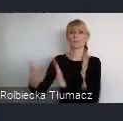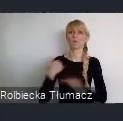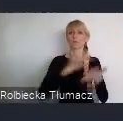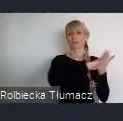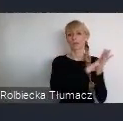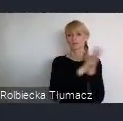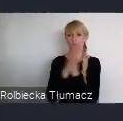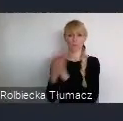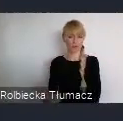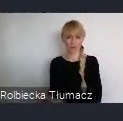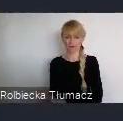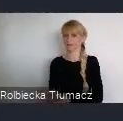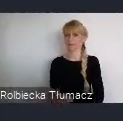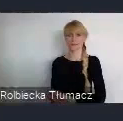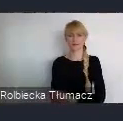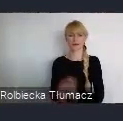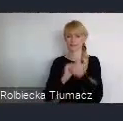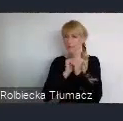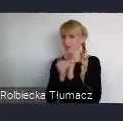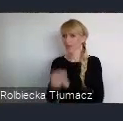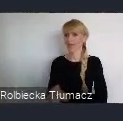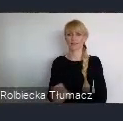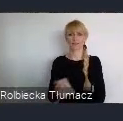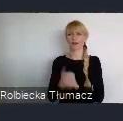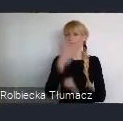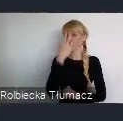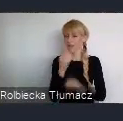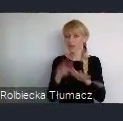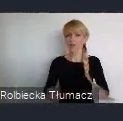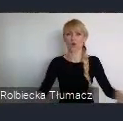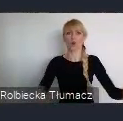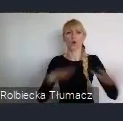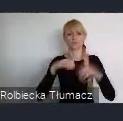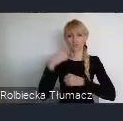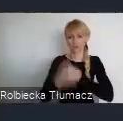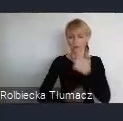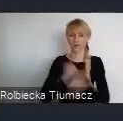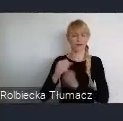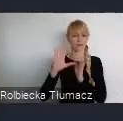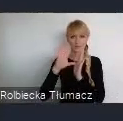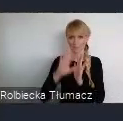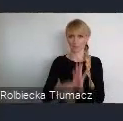I rzeczywiście zmieniały wizerunek, tych naszych społeczności